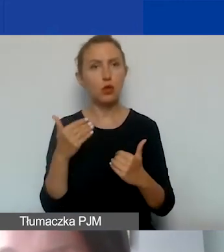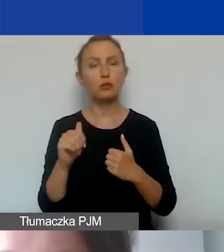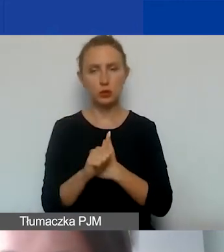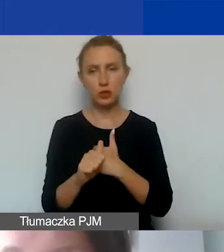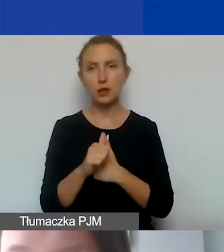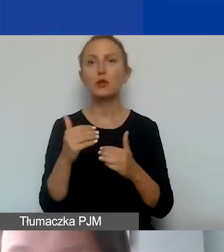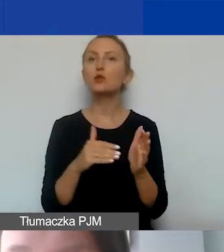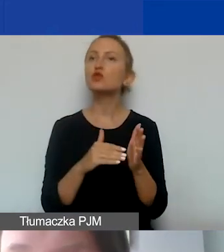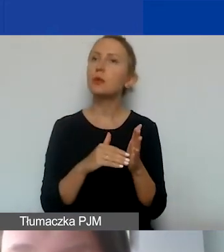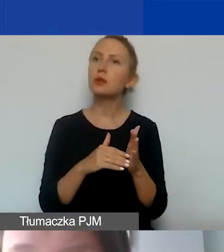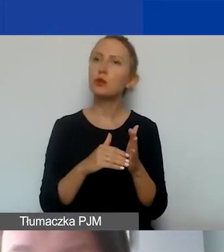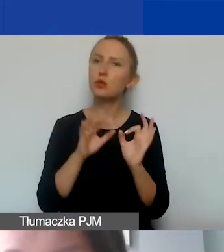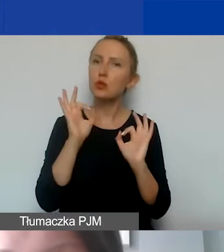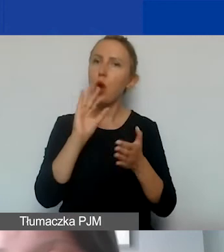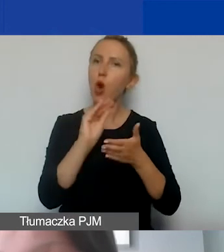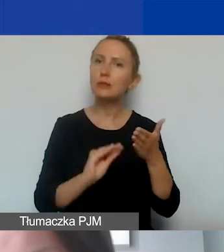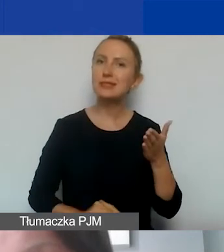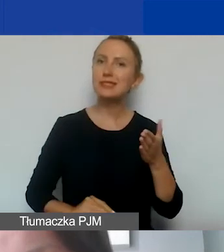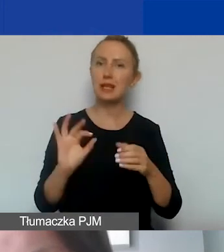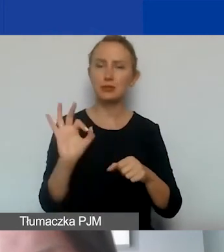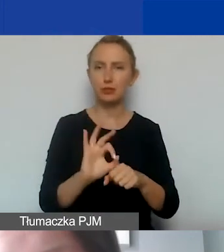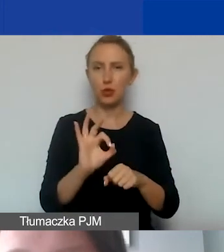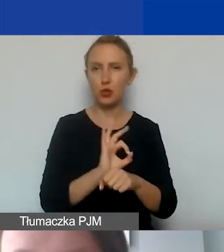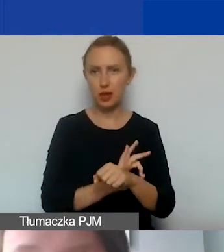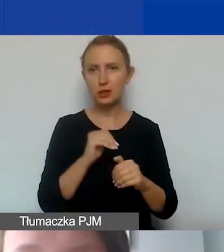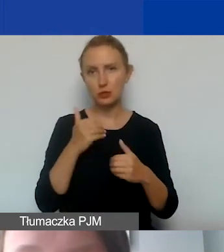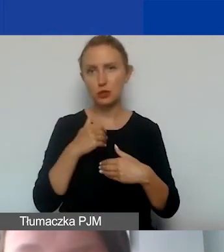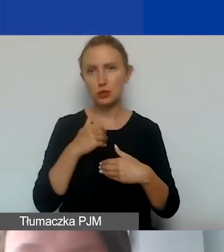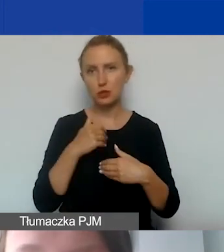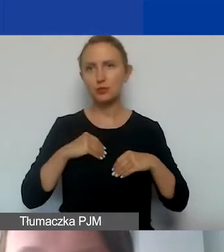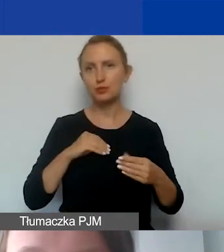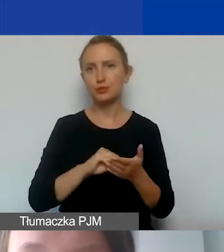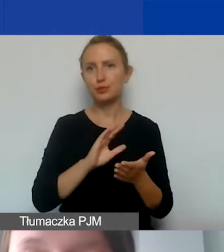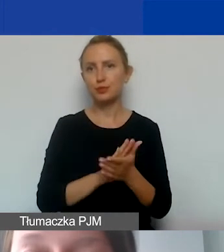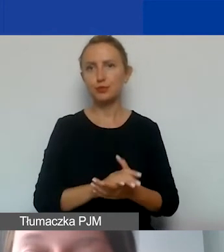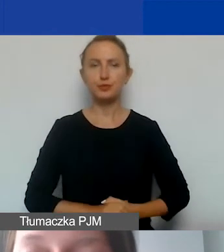Należy to stosownie opisać w projekcie i wtedy można je uwzględnić również w budżecie.